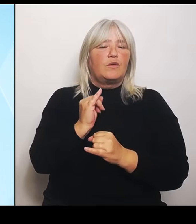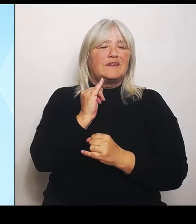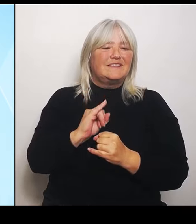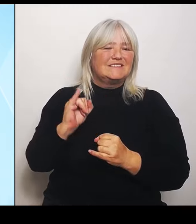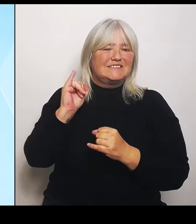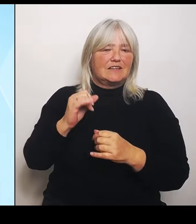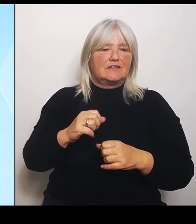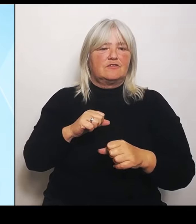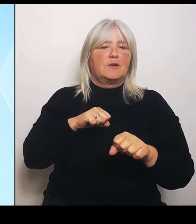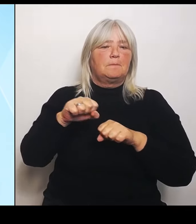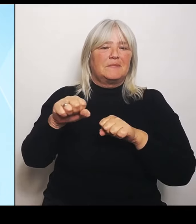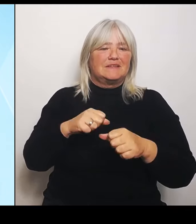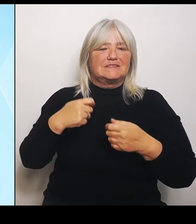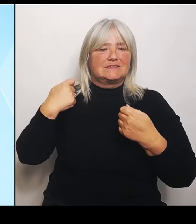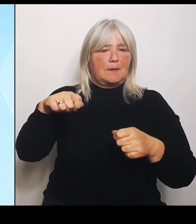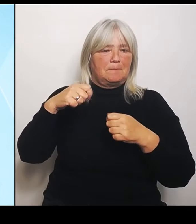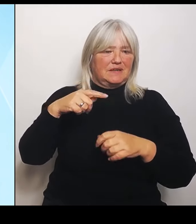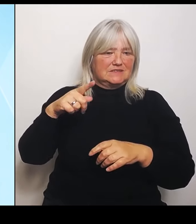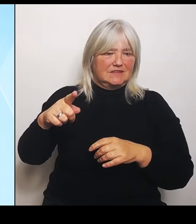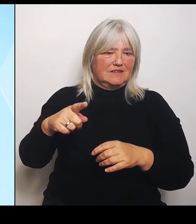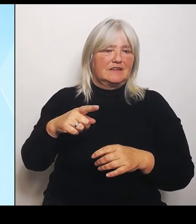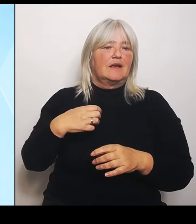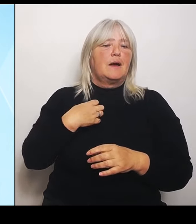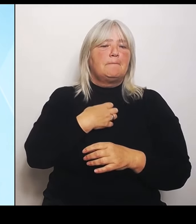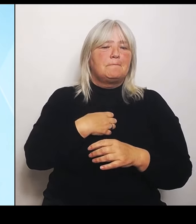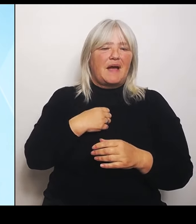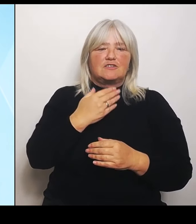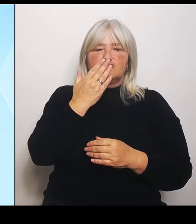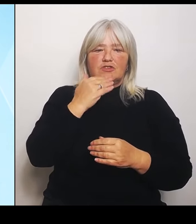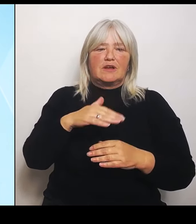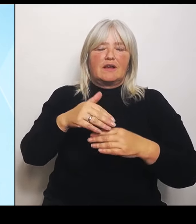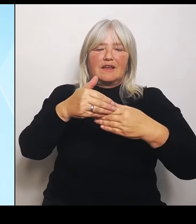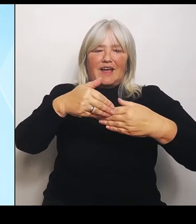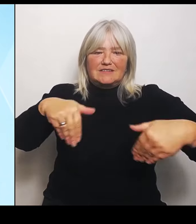8. Juli 2024 angekündigt, dass mindestens